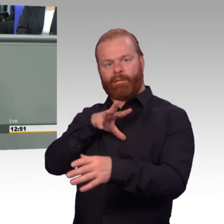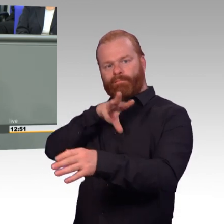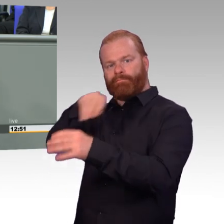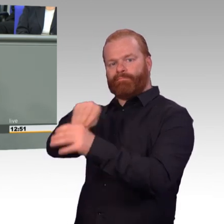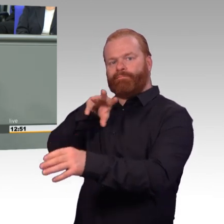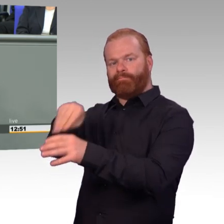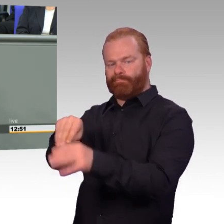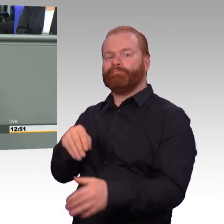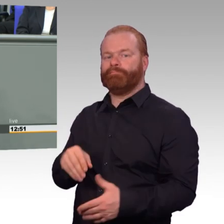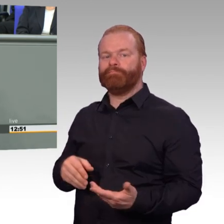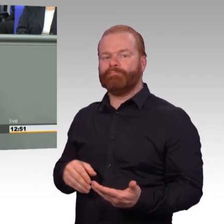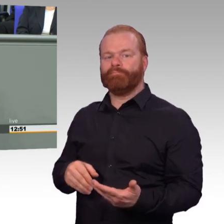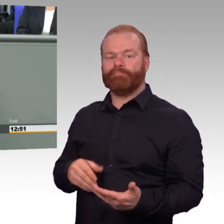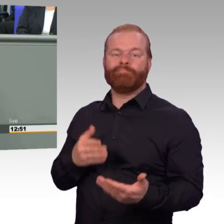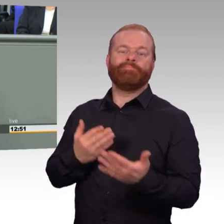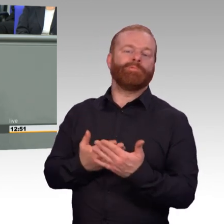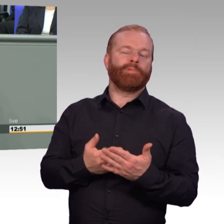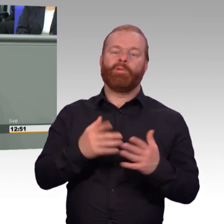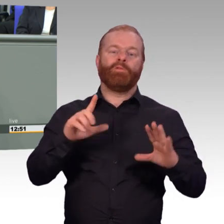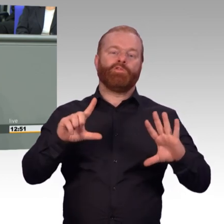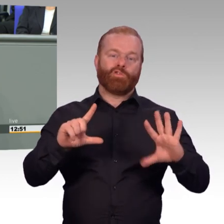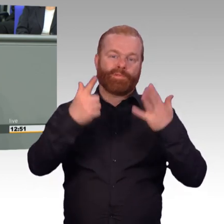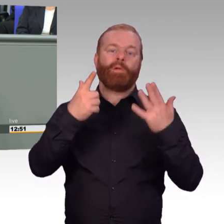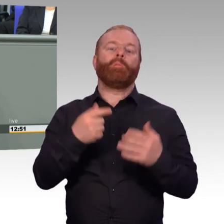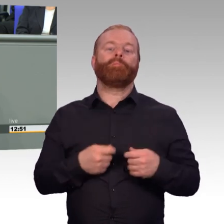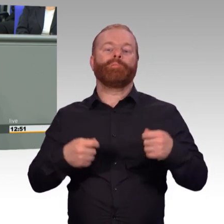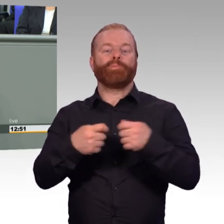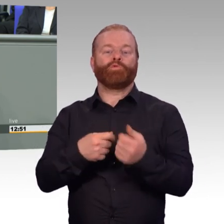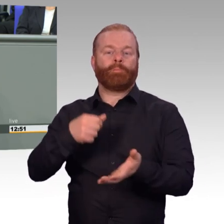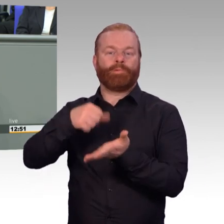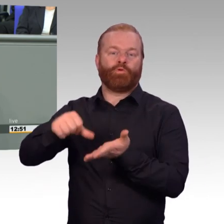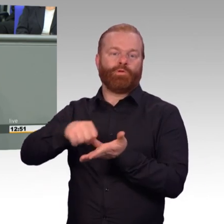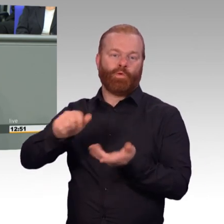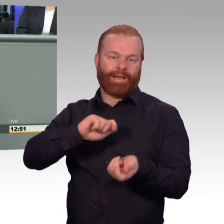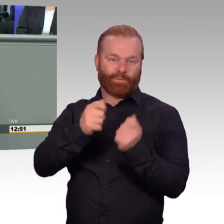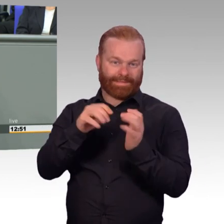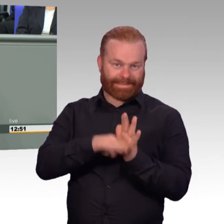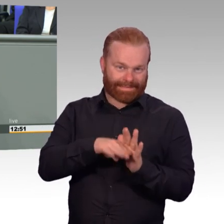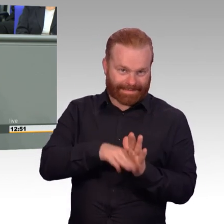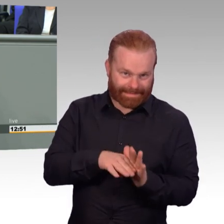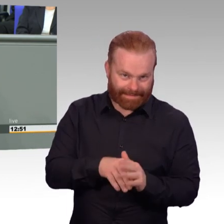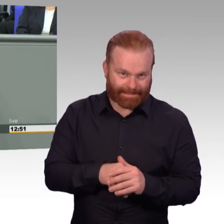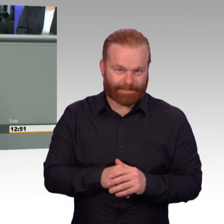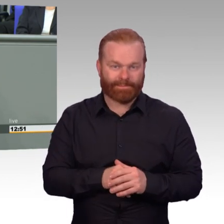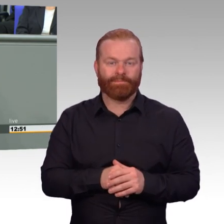Sperrige Begriffe, die man da hört und auch dahinter steht ein Dreiklang. Erstens bessere Arbeitsbedingungen,